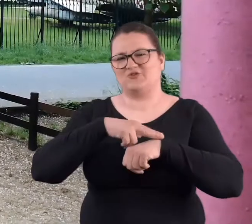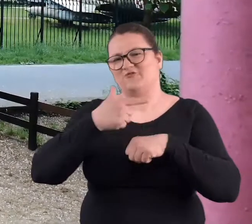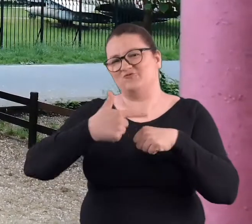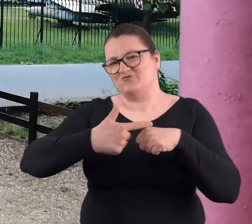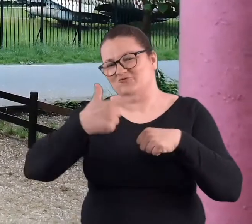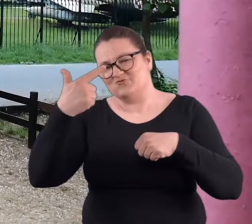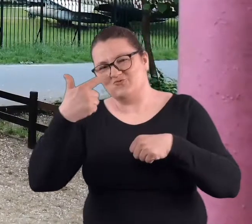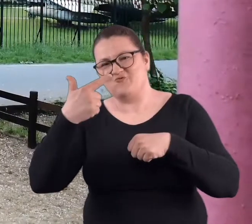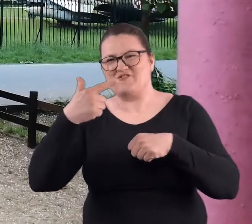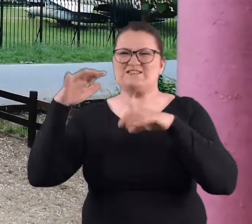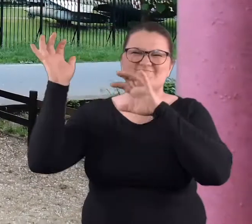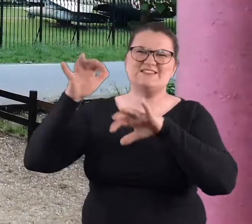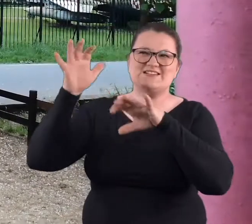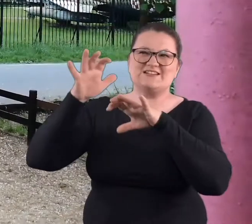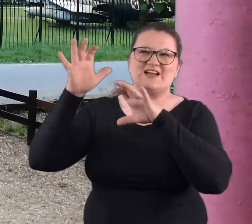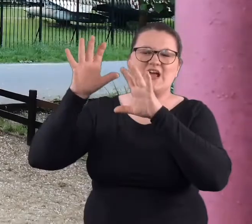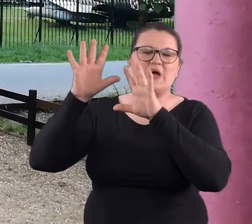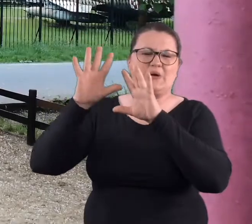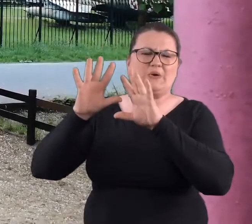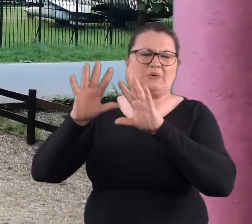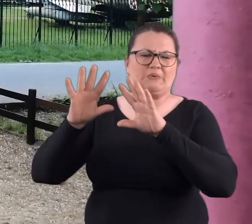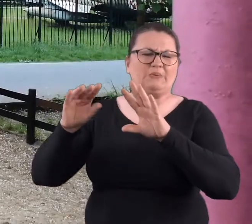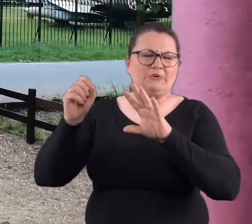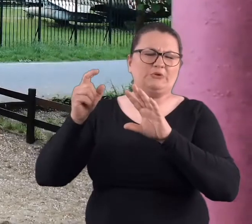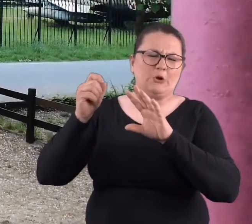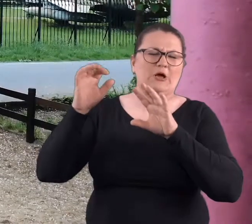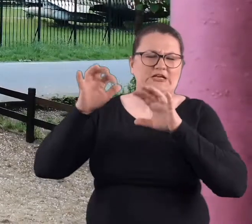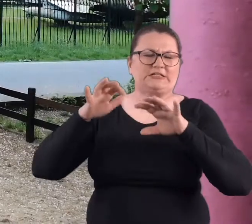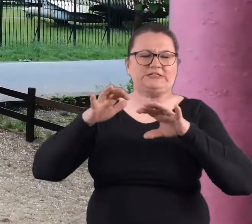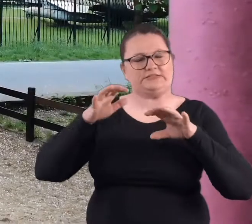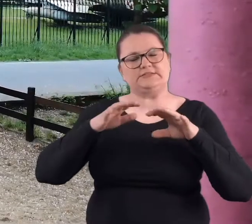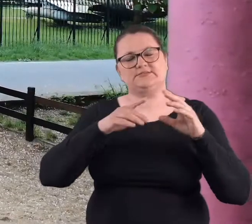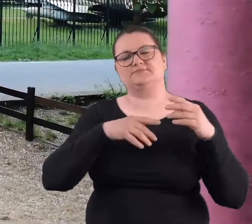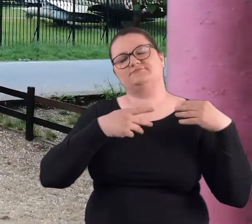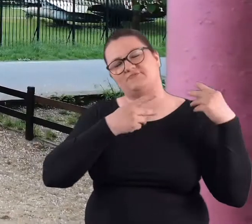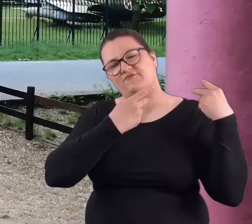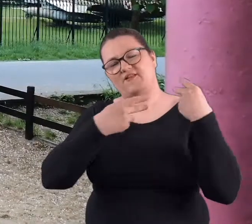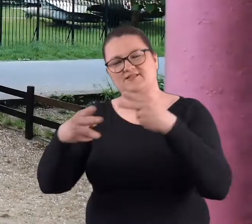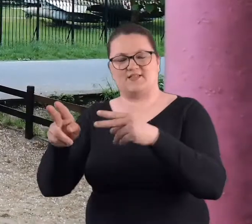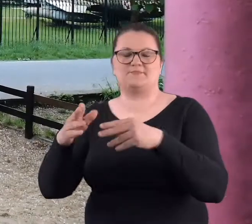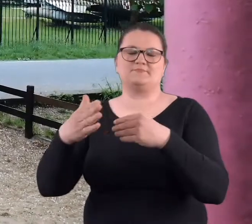jak już ten najbardziej rzęsisty deszcz ustąpił, w stronę